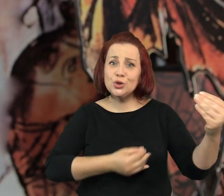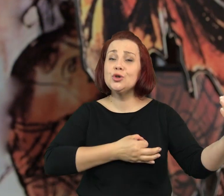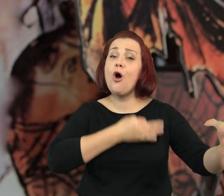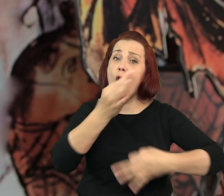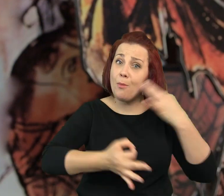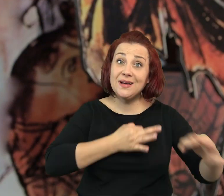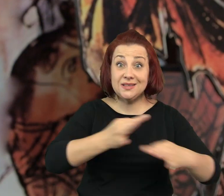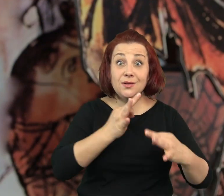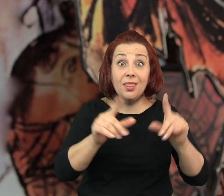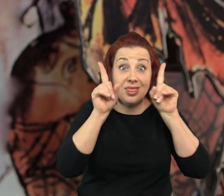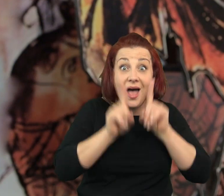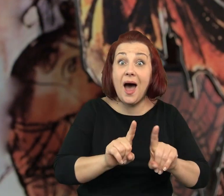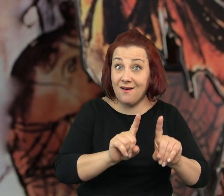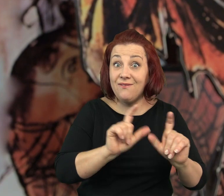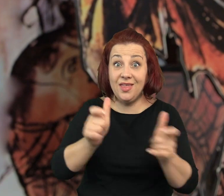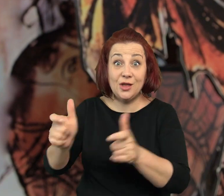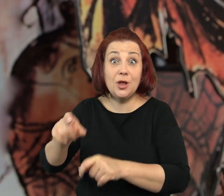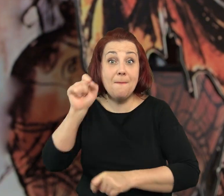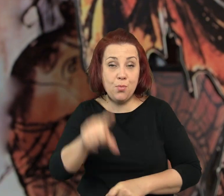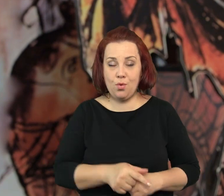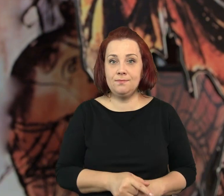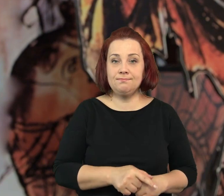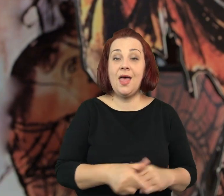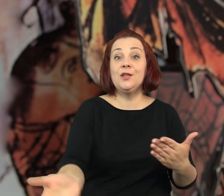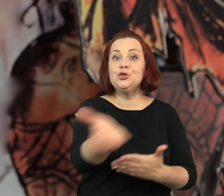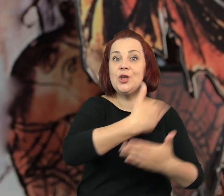Tak jak mówiłam, większość tych historii wydarzyła się naprawdę.